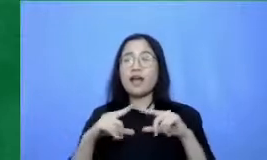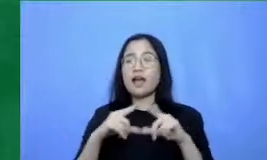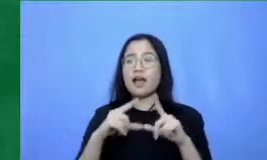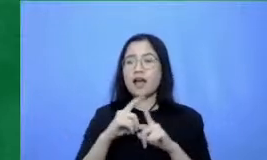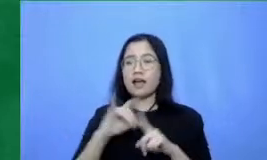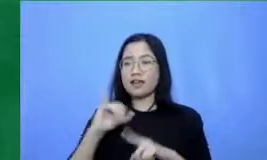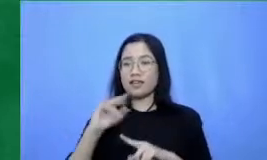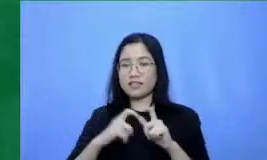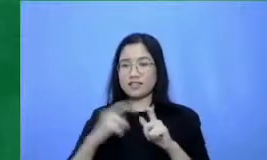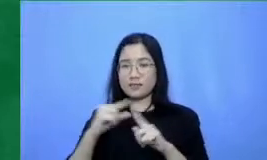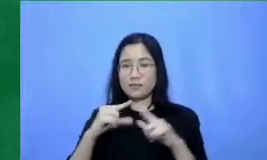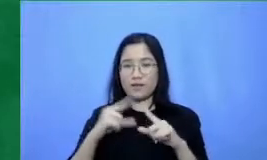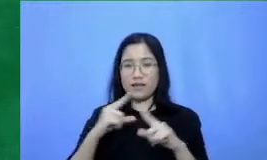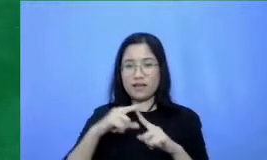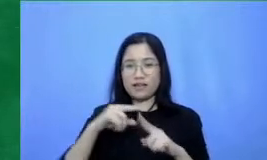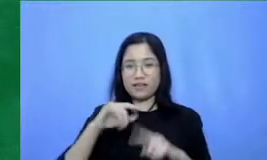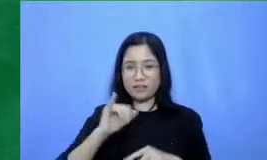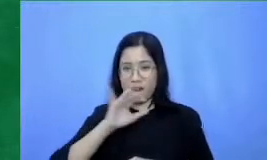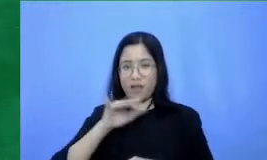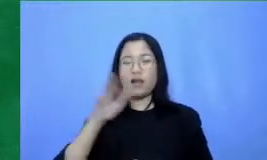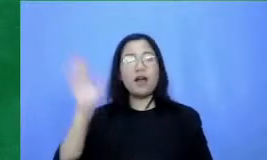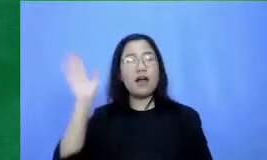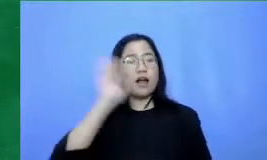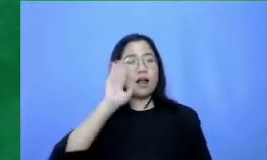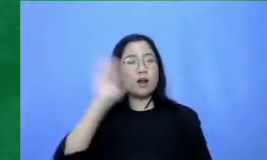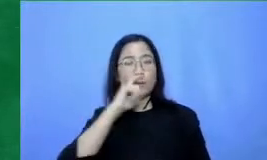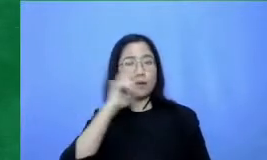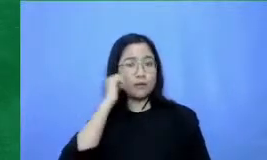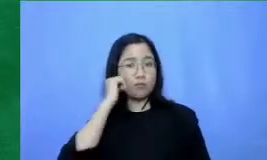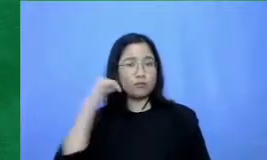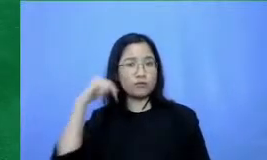bapak dan ibu Ini adalah masa-masa yang sangat menjanjikan untuk teknologi dan